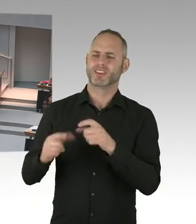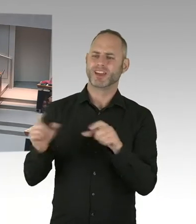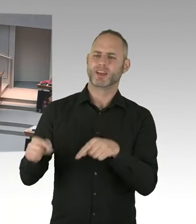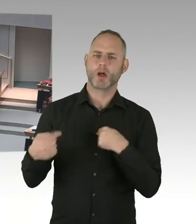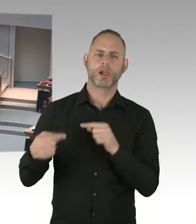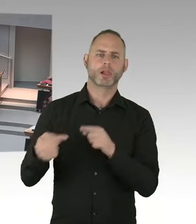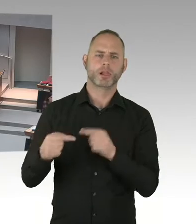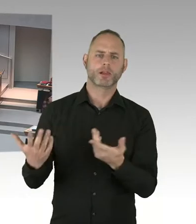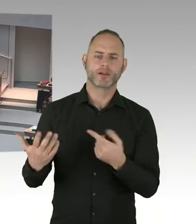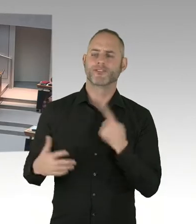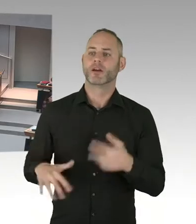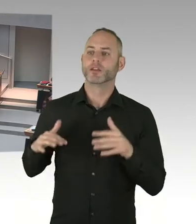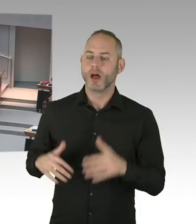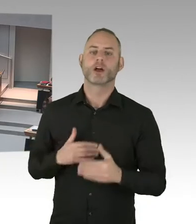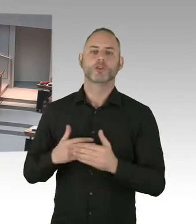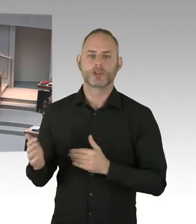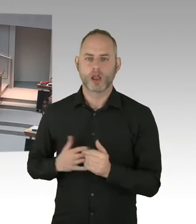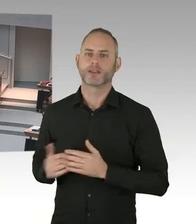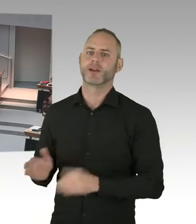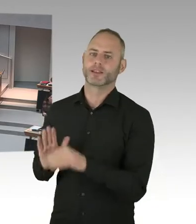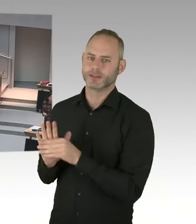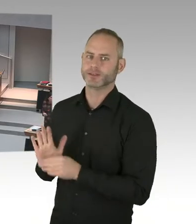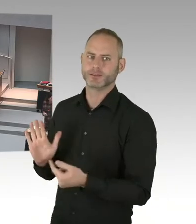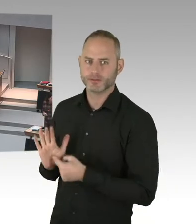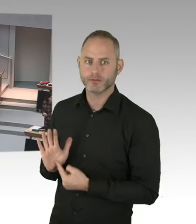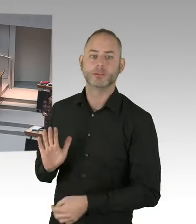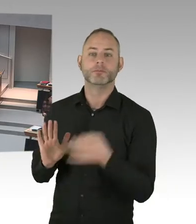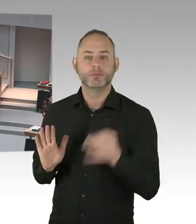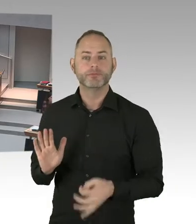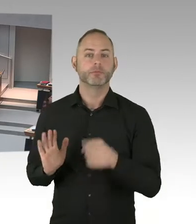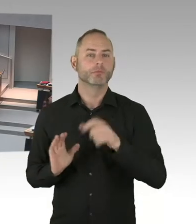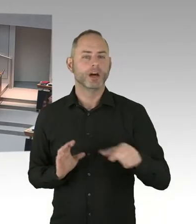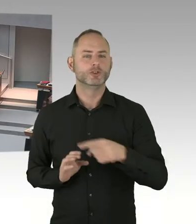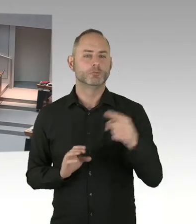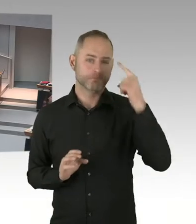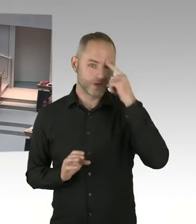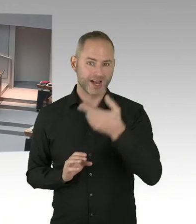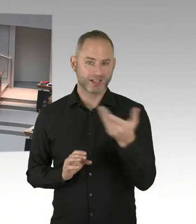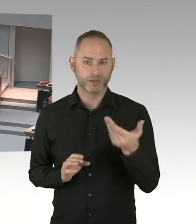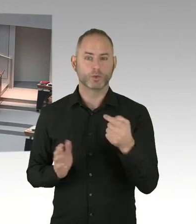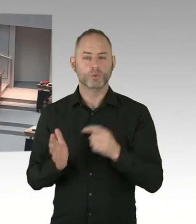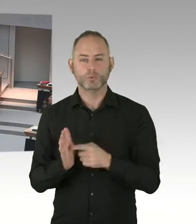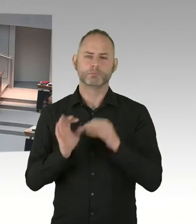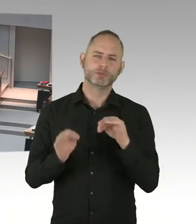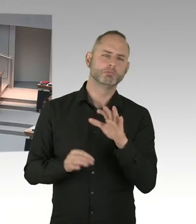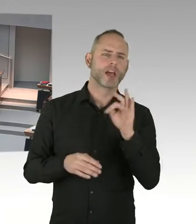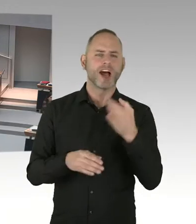Damit werden wir uns auseinandersetzen. Die Urteile sind unterschiedlich. Wir haben teilweise in den ersten Instanzen-, wir reden ja über das Arbeitsgericht, ja?